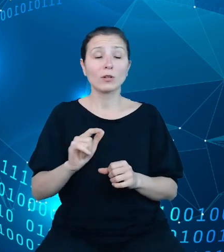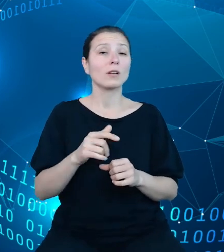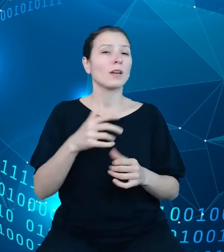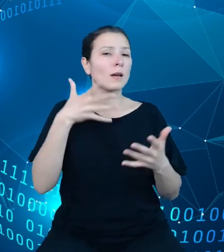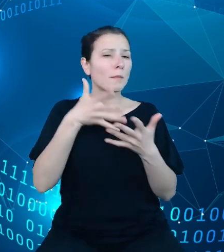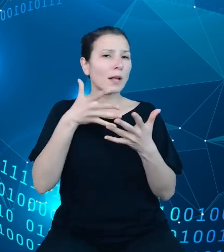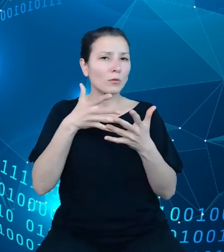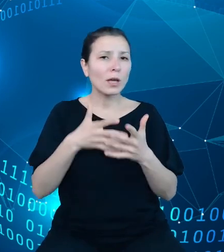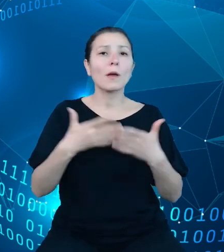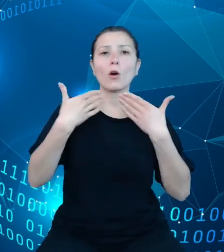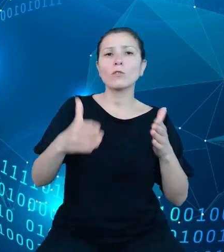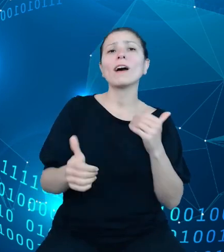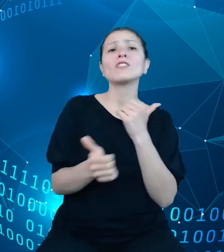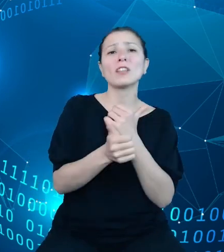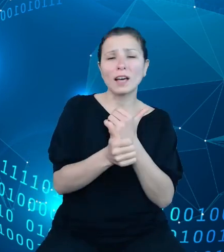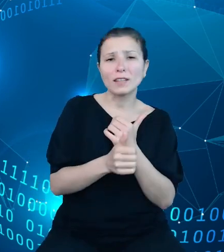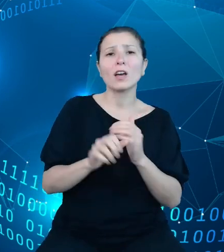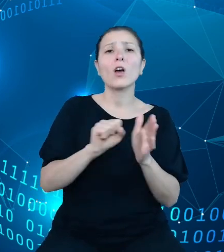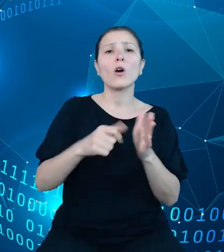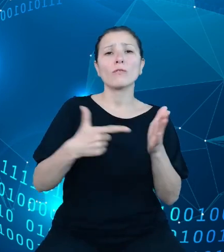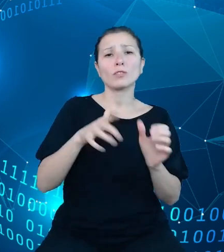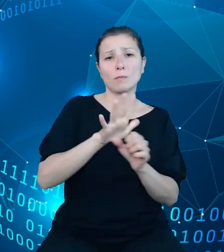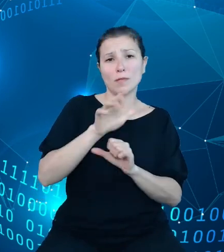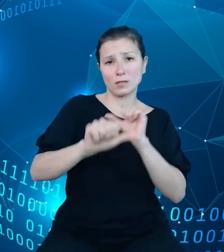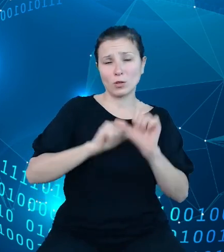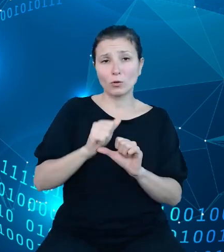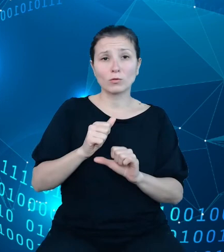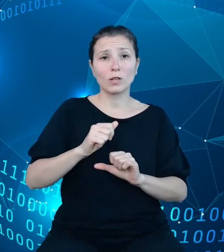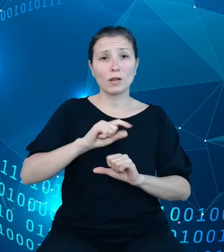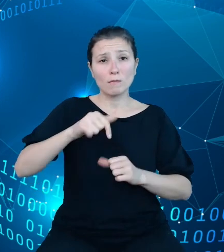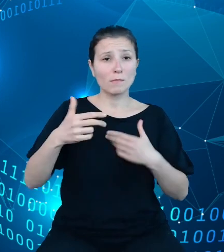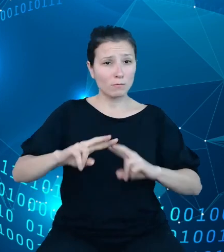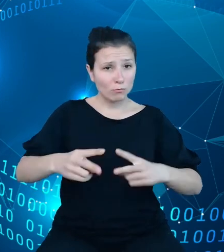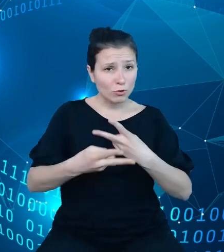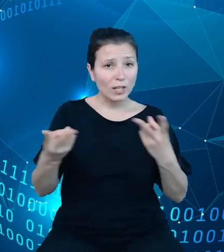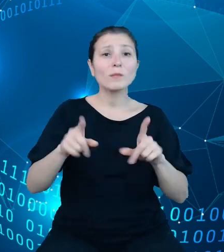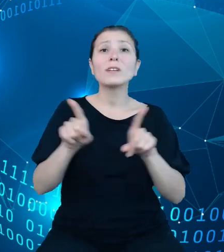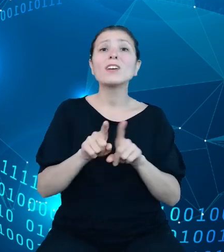To też do państwa dyspozycji oddamy również archiwalne dane z ustaw od tego właśnie